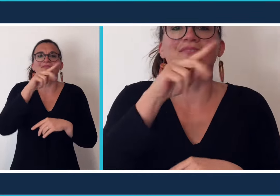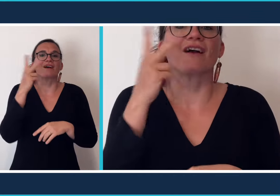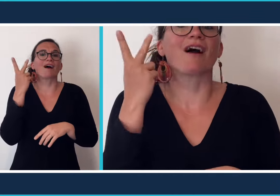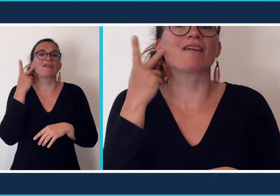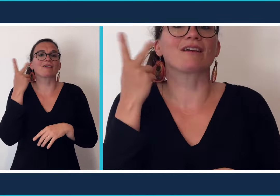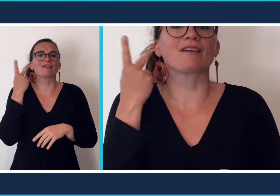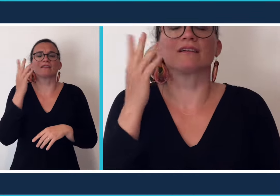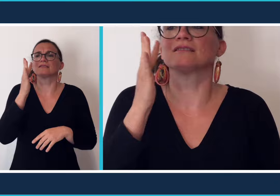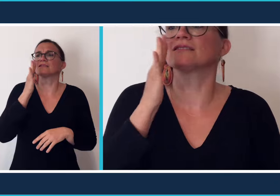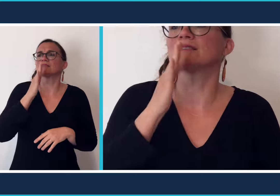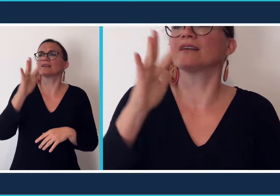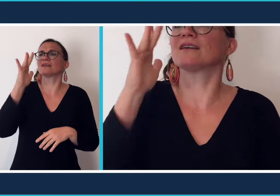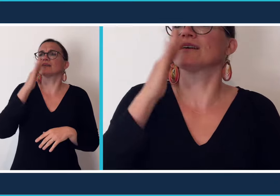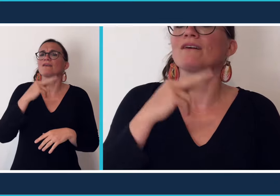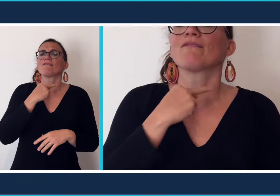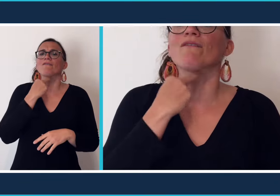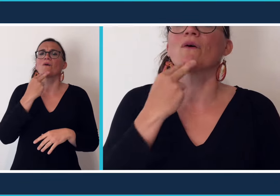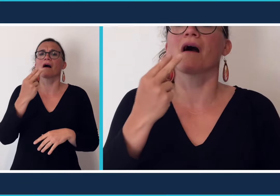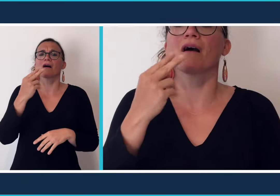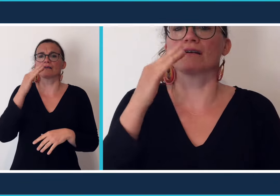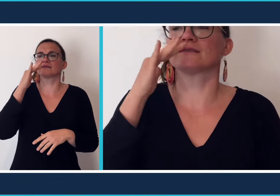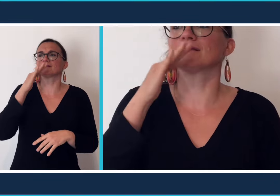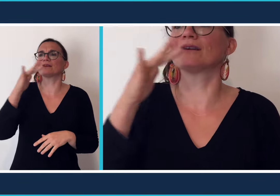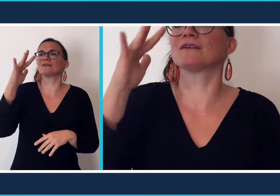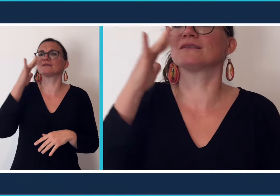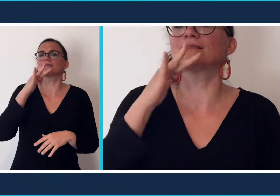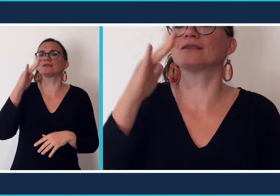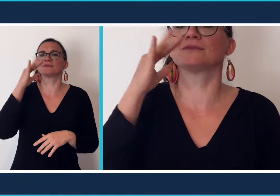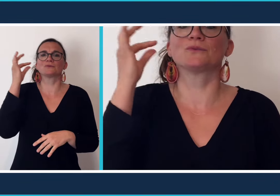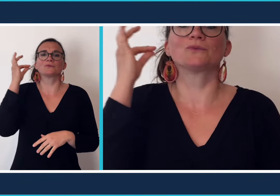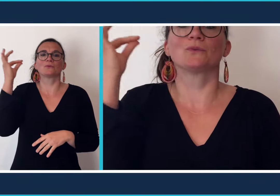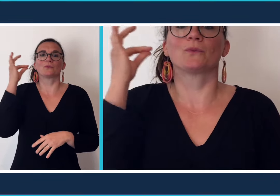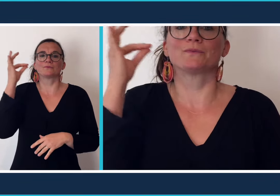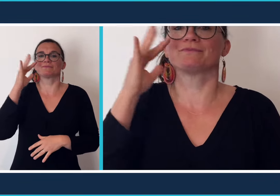chanson pour les entendants. Ils utilisent leurs voix pour chanter, quand